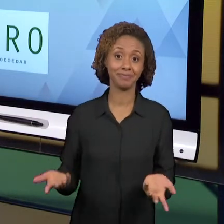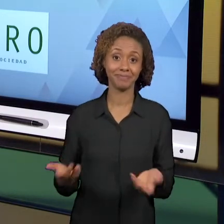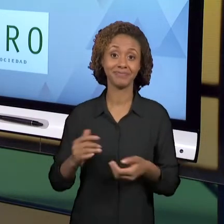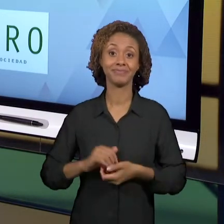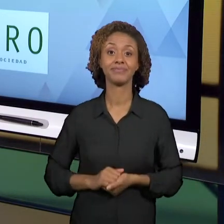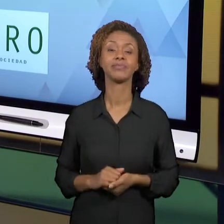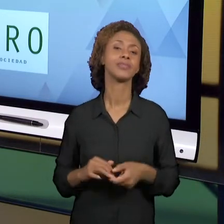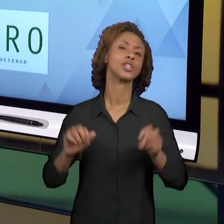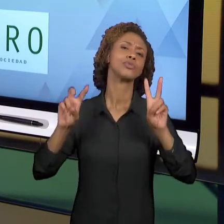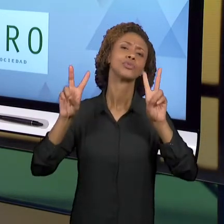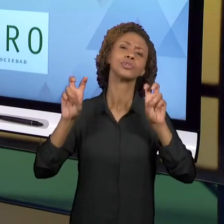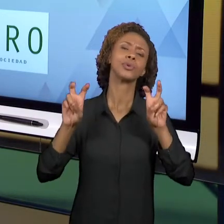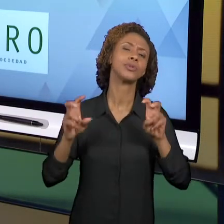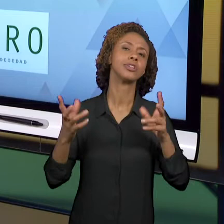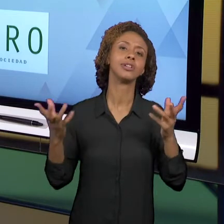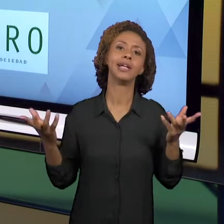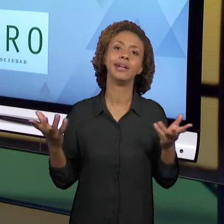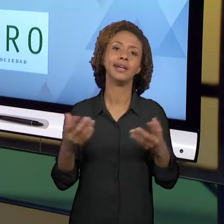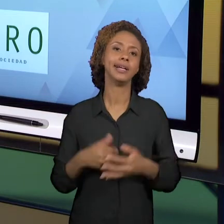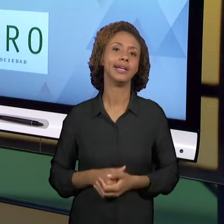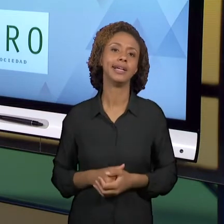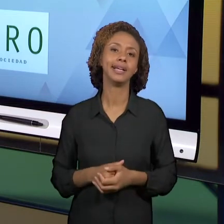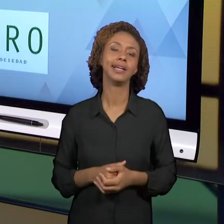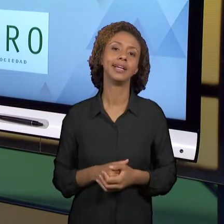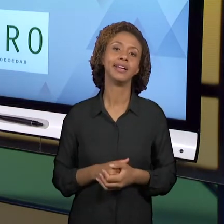QUESTÕES QUE ENVOLVEM A NOSSA SOCIEDADE E MAIS